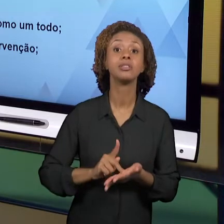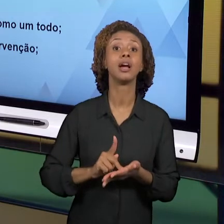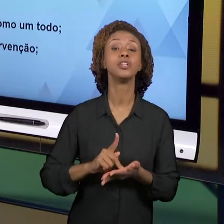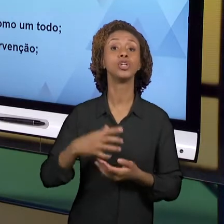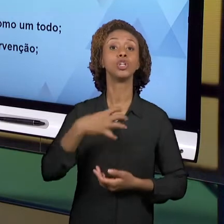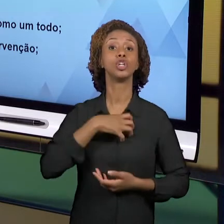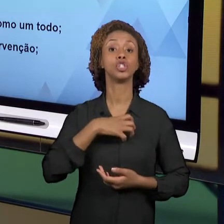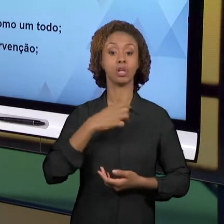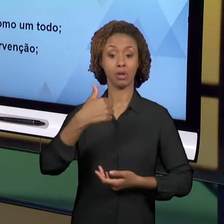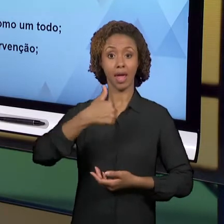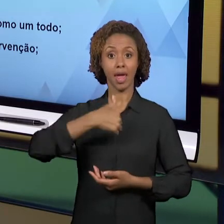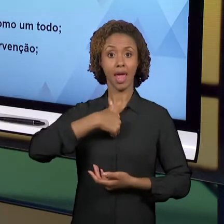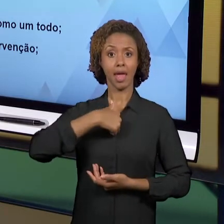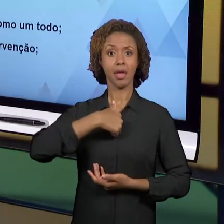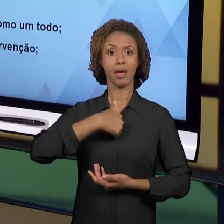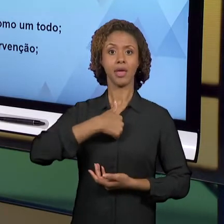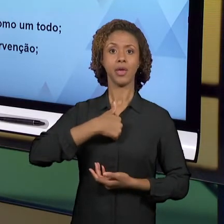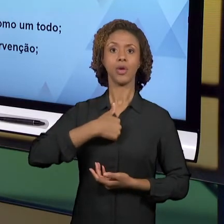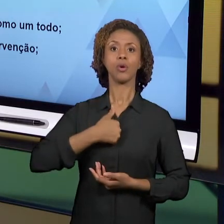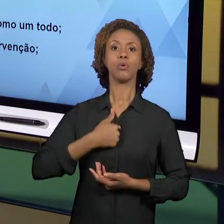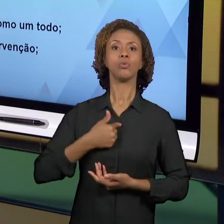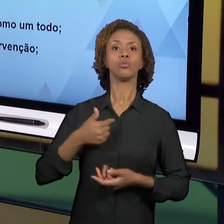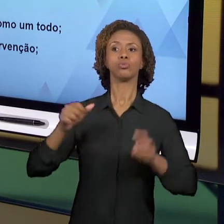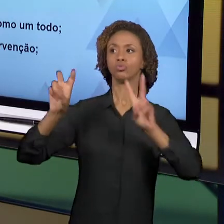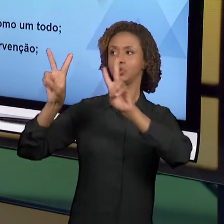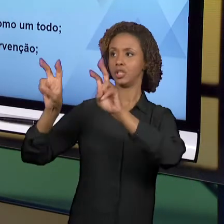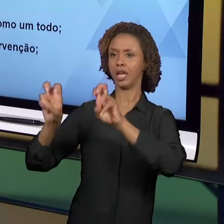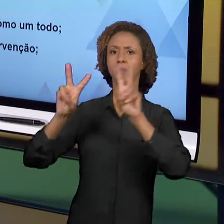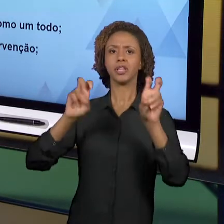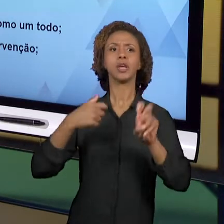RELACIONO COM ESSES TEMAS - EU E OS MEUS ALUNOS.